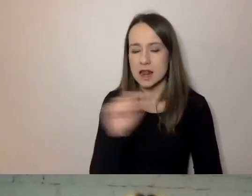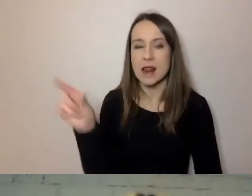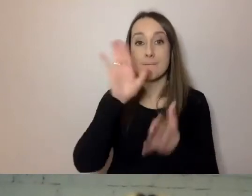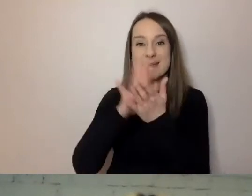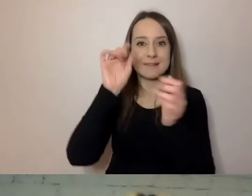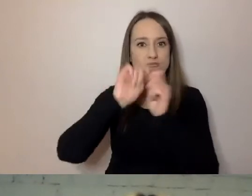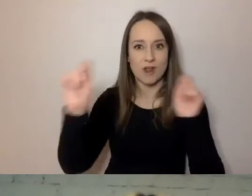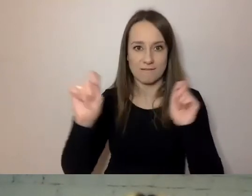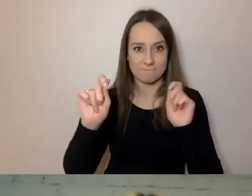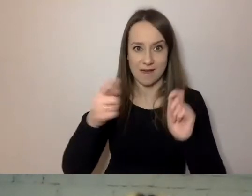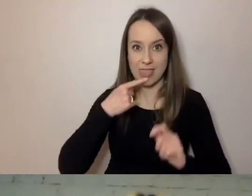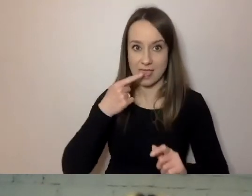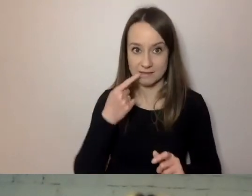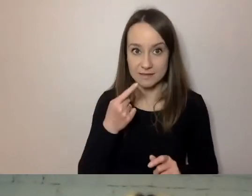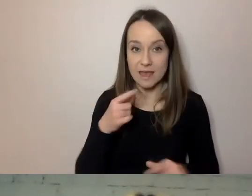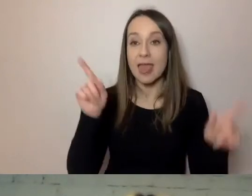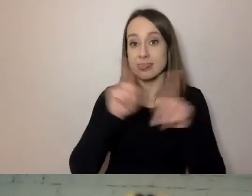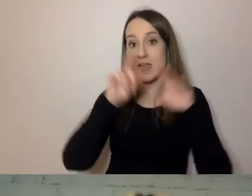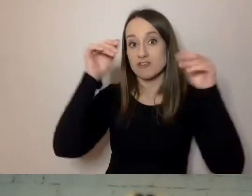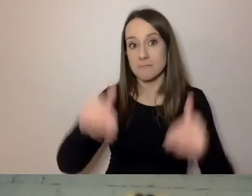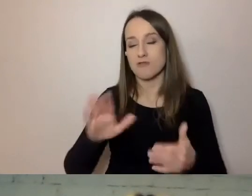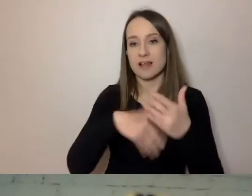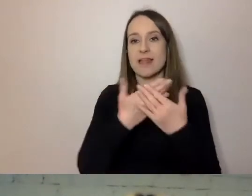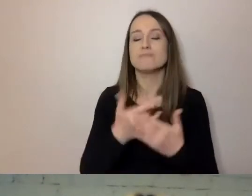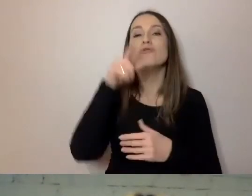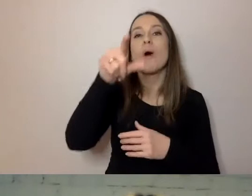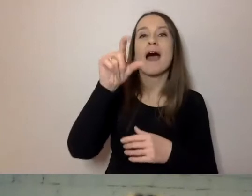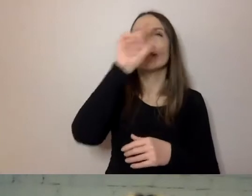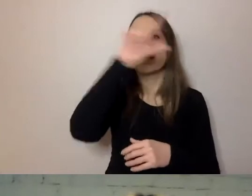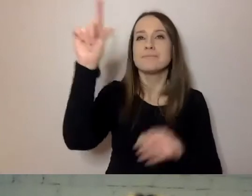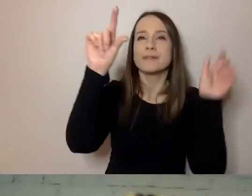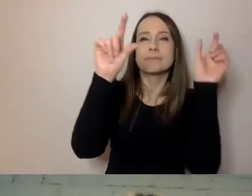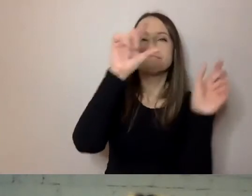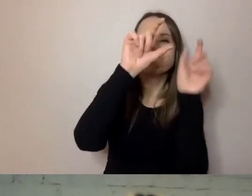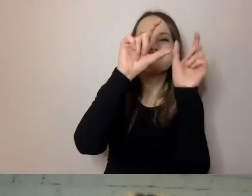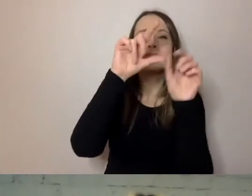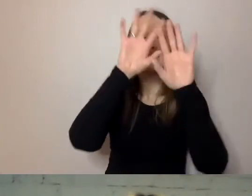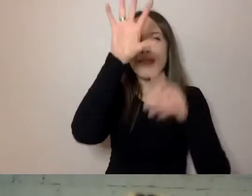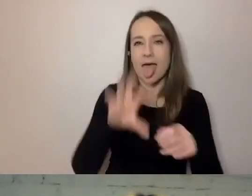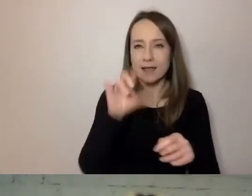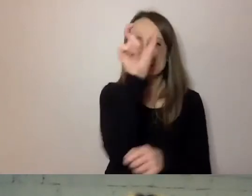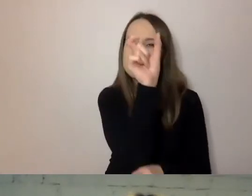Możemy podzielić na akapity, dodać śródtytuły. Skonstruować komunikat nieco inaczej.